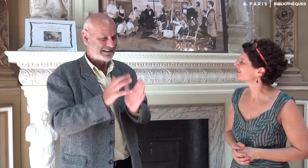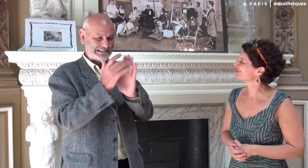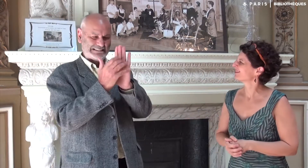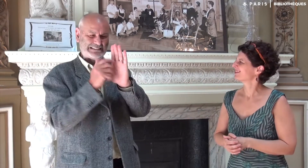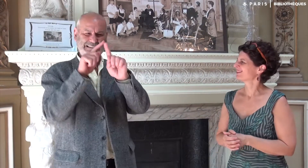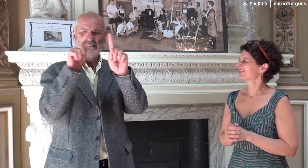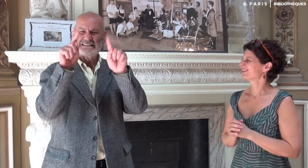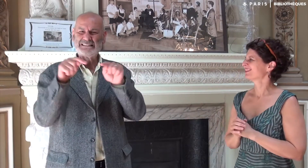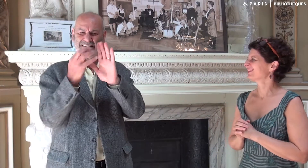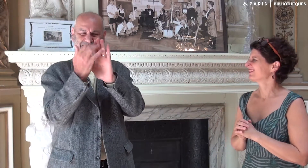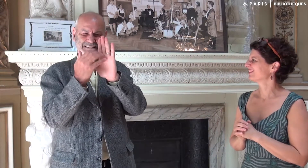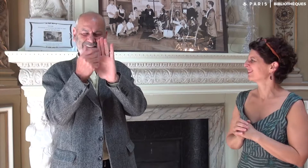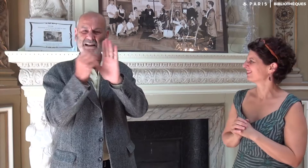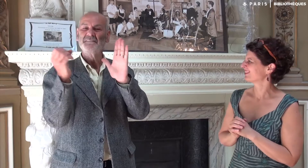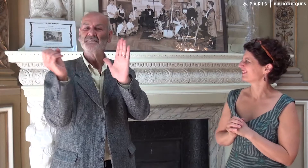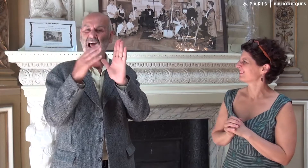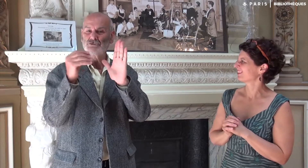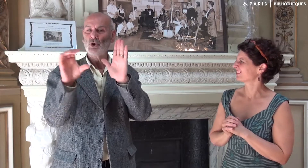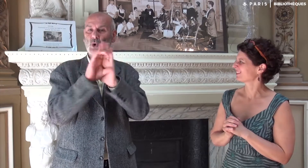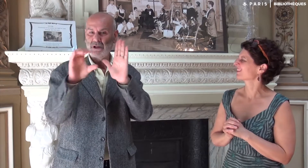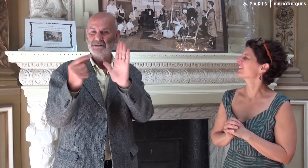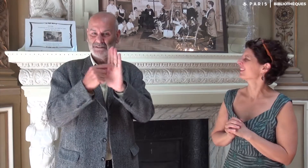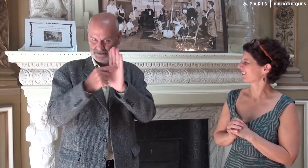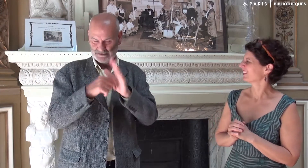Les QRCode sont des flashcodes de forme carrée.